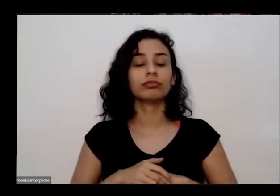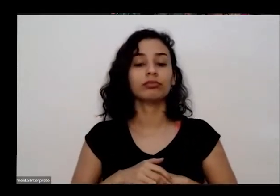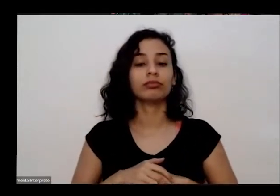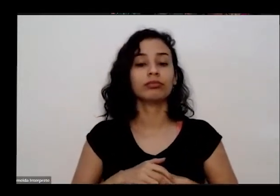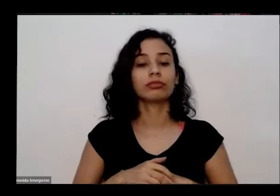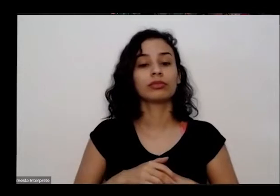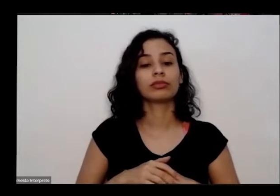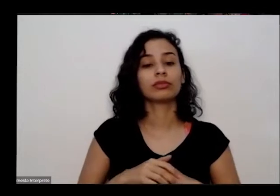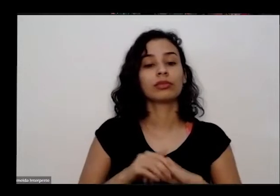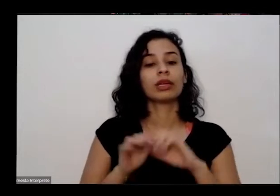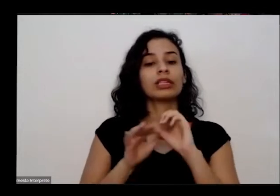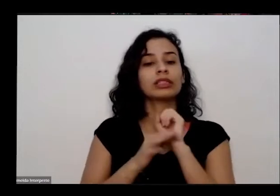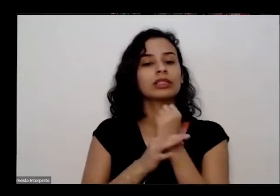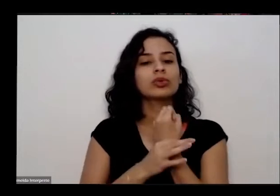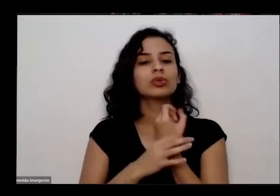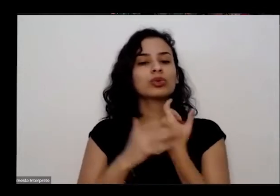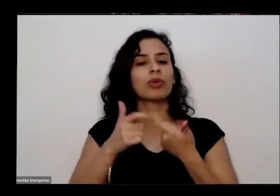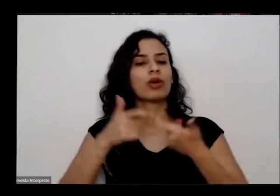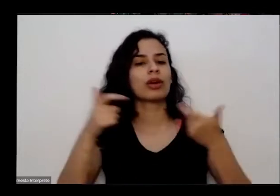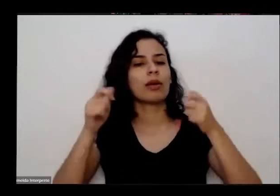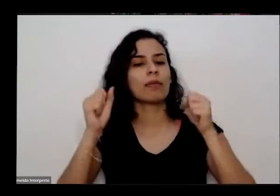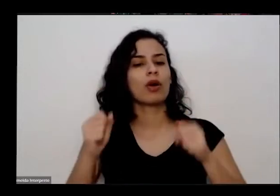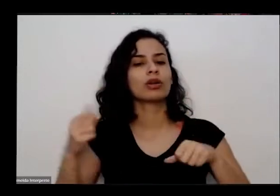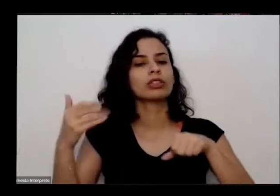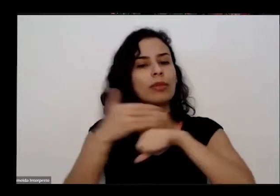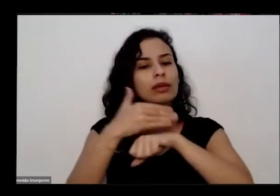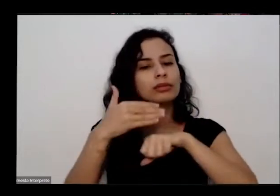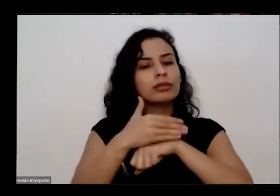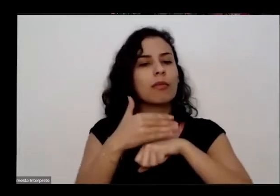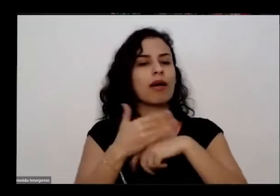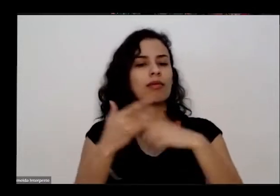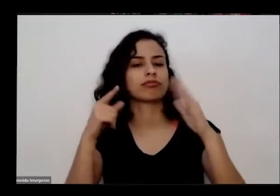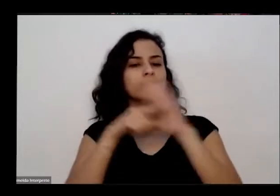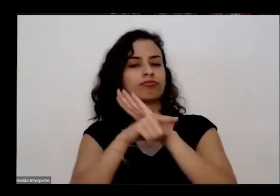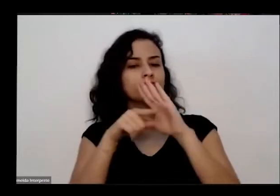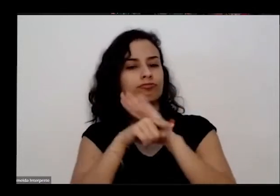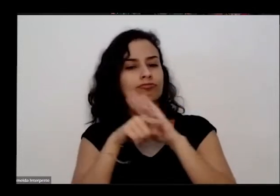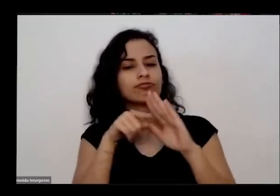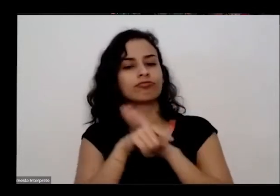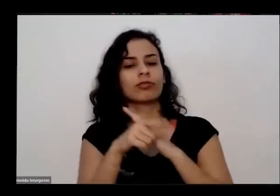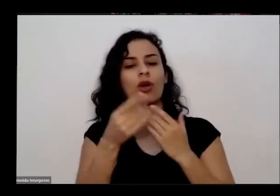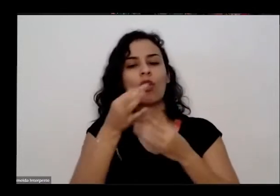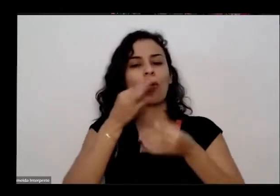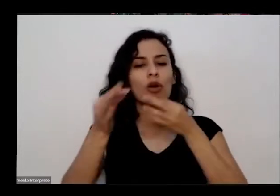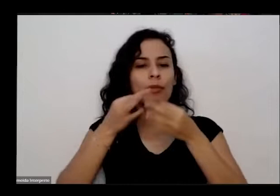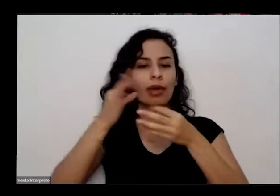possam participar trazendo questões e também prática documentários alguma contribuição a